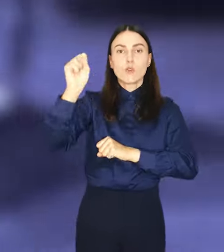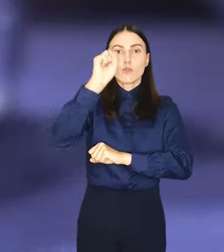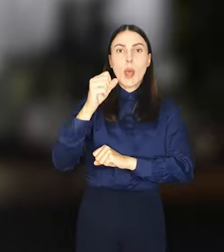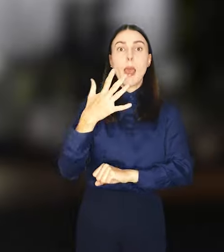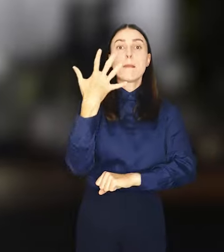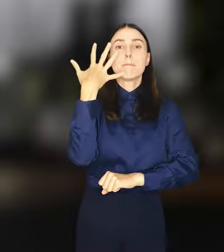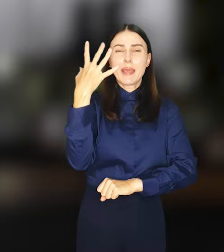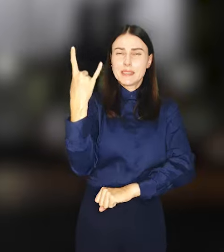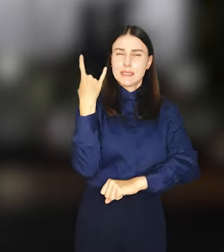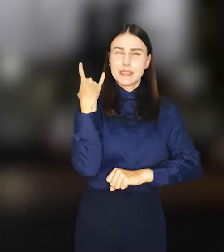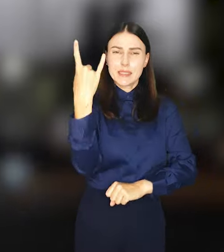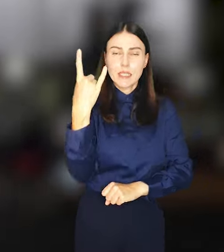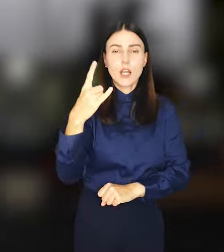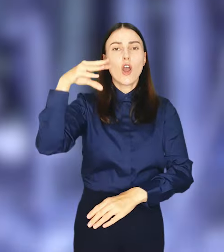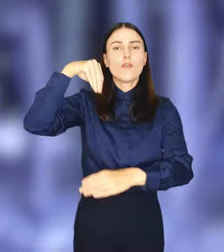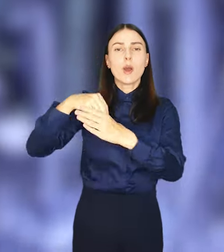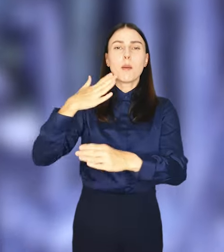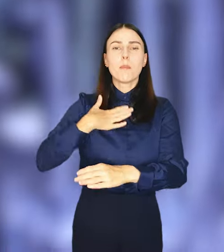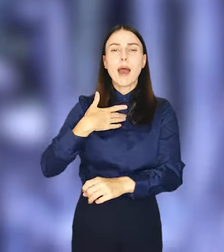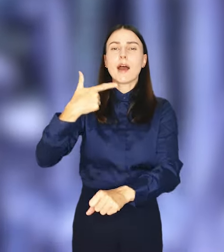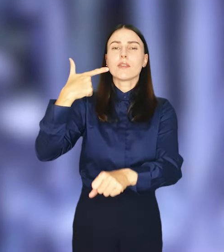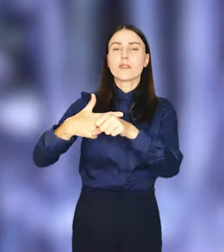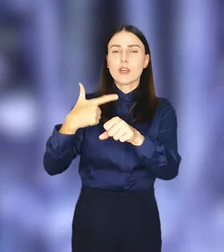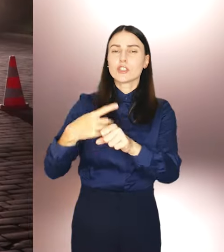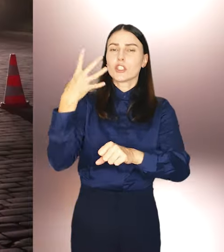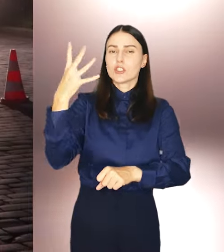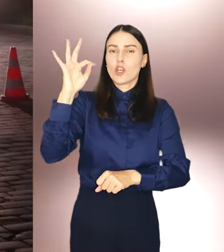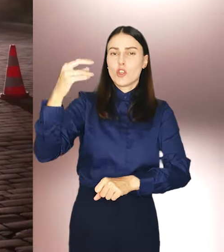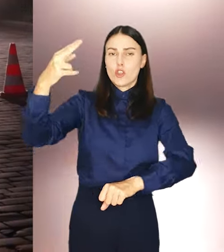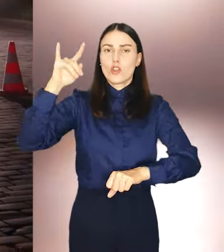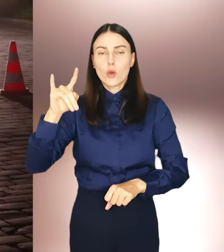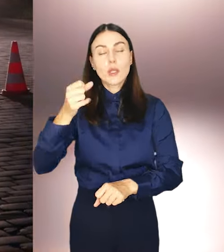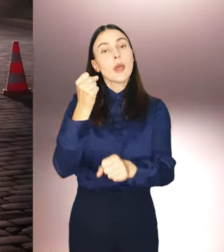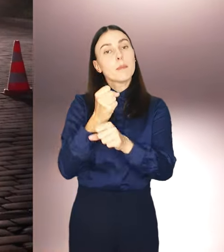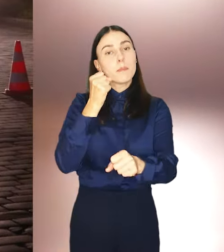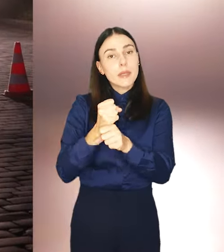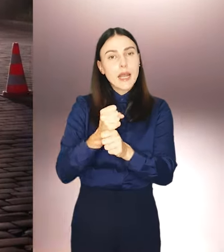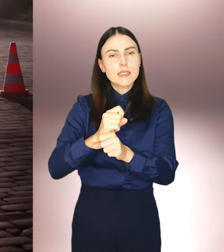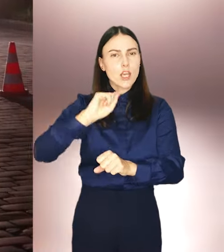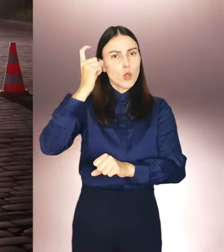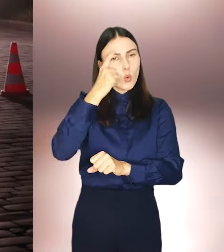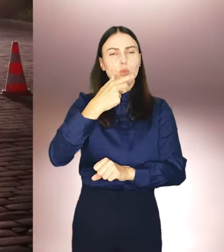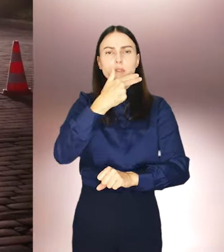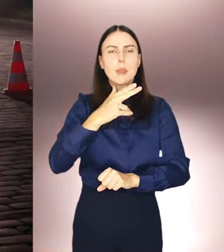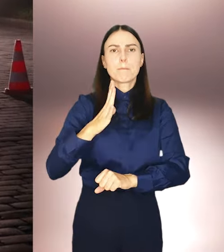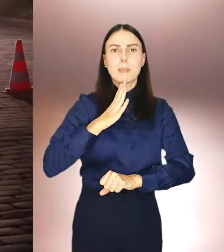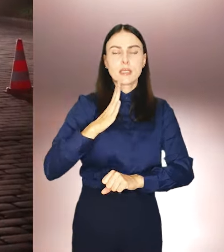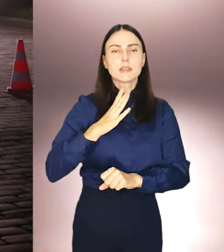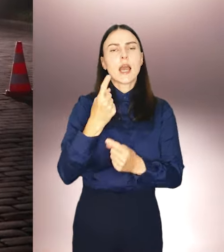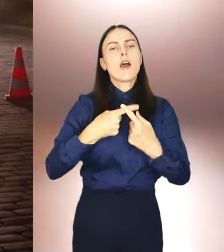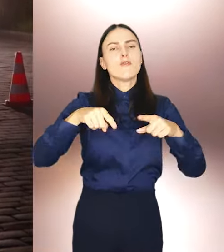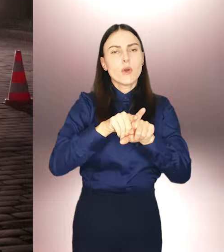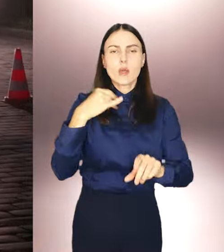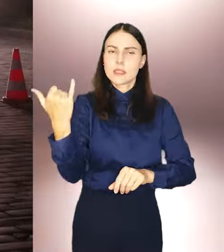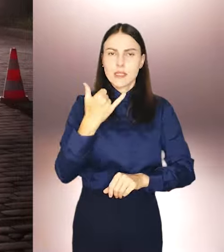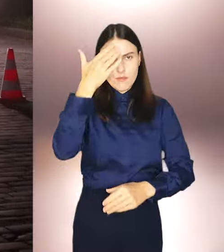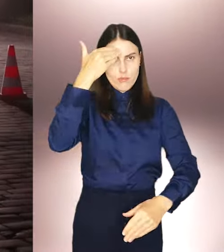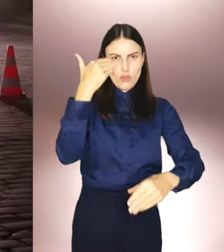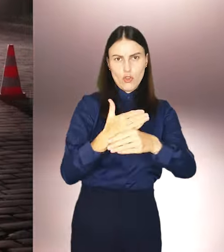tirami, każdy z nich o ładunku 24 ton. Prace zwłaszcza ze względów bezpieczeństwa, wykonywane są nocą.